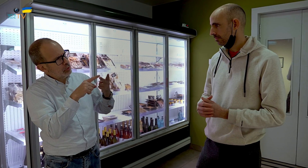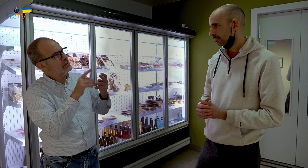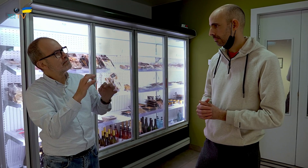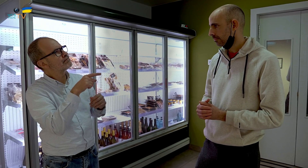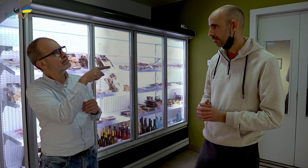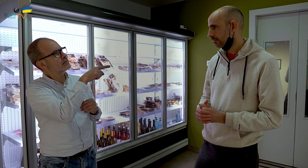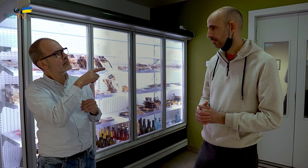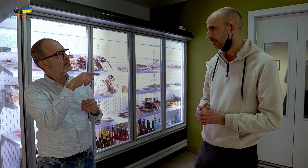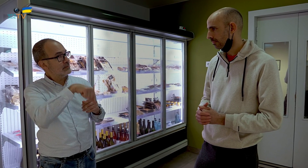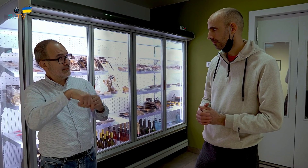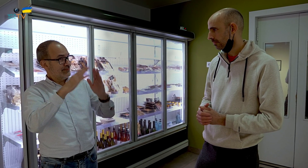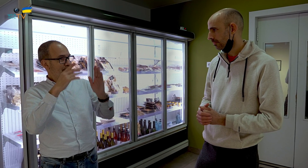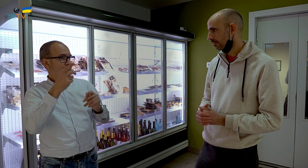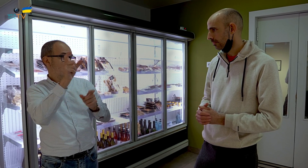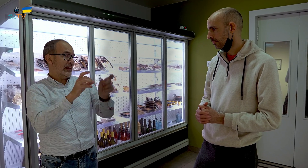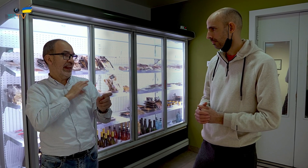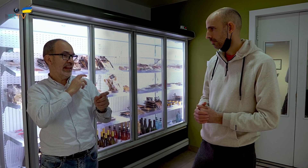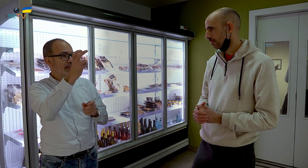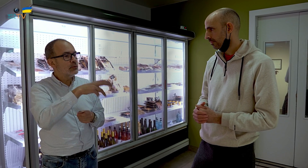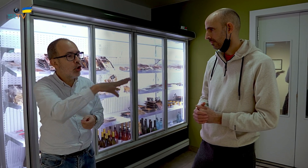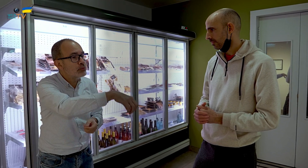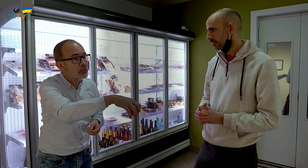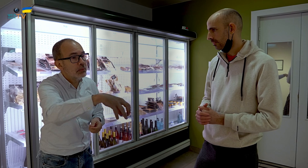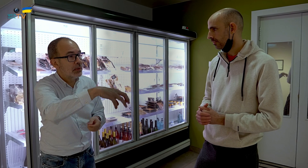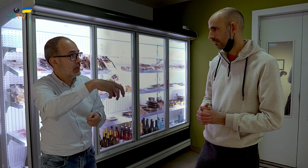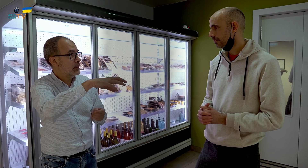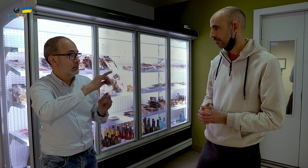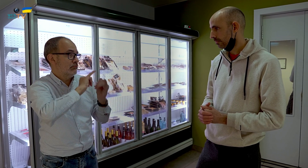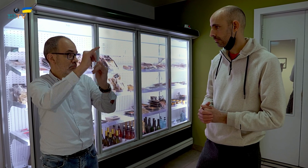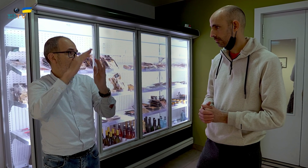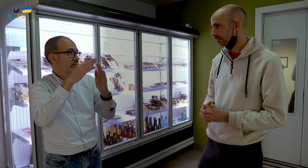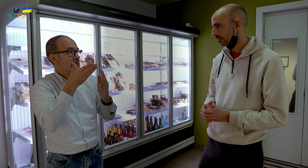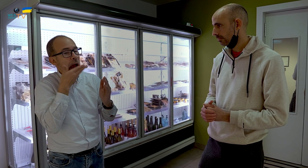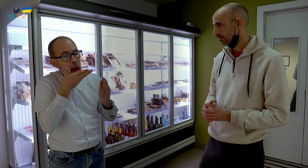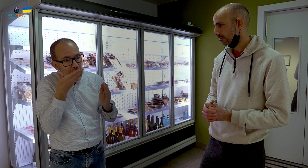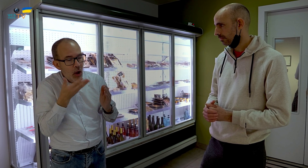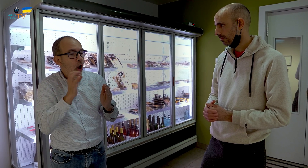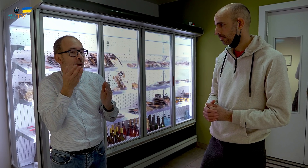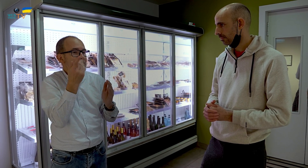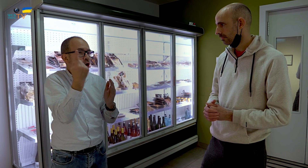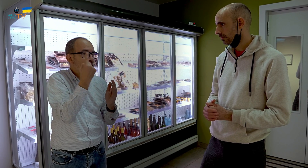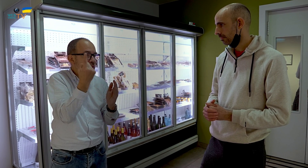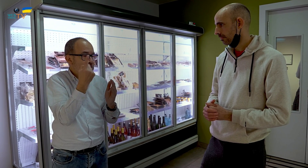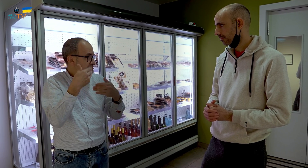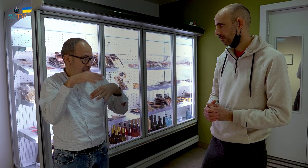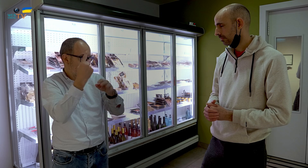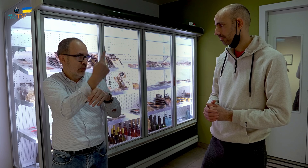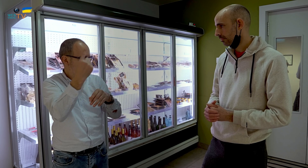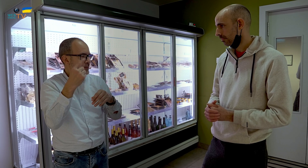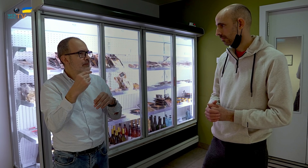Otra pregunta, los clientes que vienen a comprar para llevárselo a casa, se lo llevan caliente o usan el microondas.